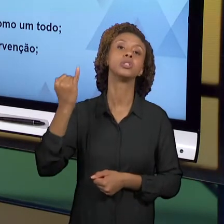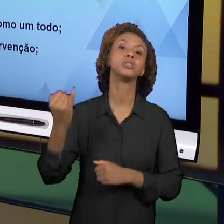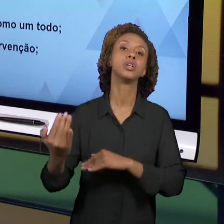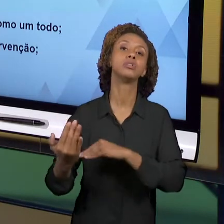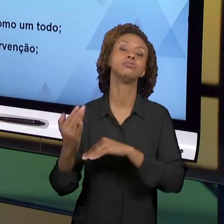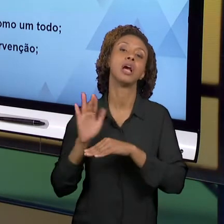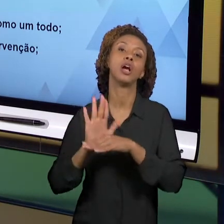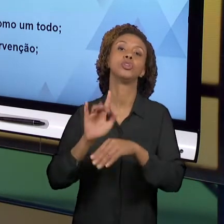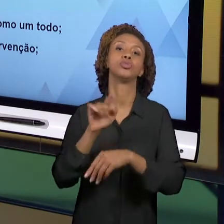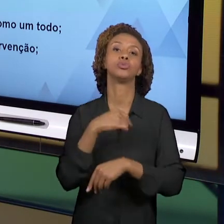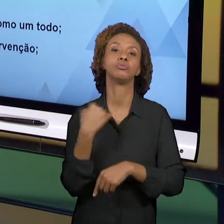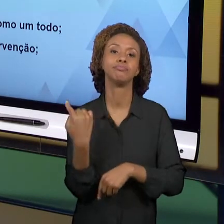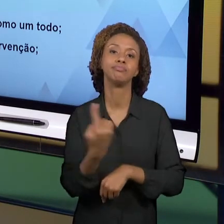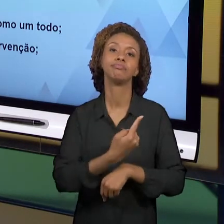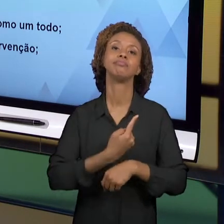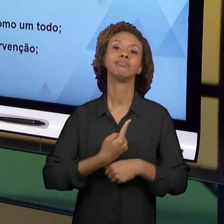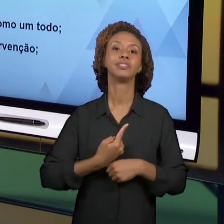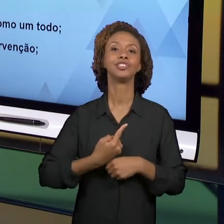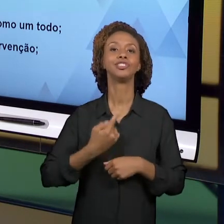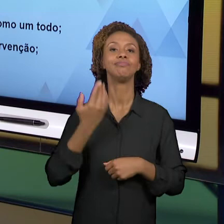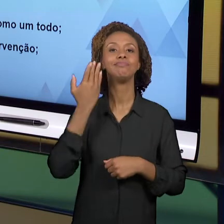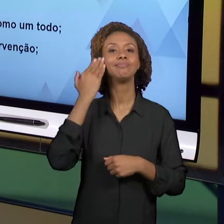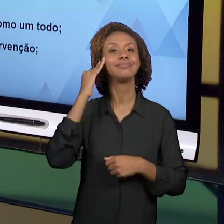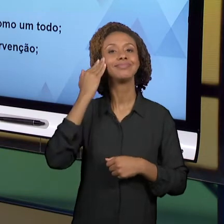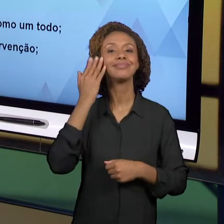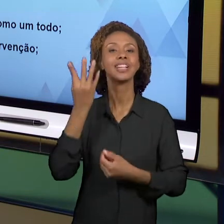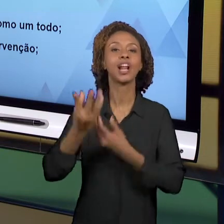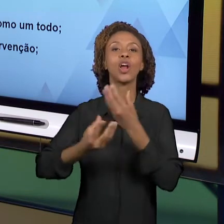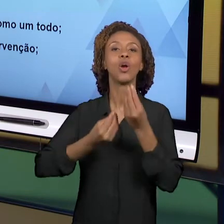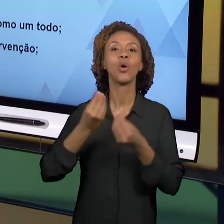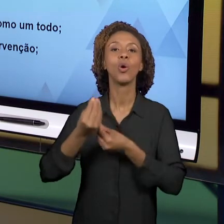TODO ESSE PROCESSO QUE ENVOLVE ESSAS 8 SEMANAS.